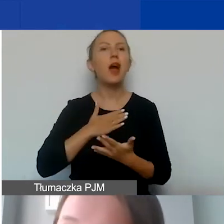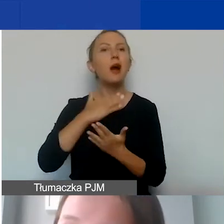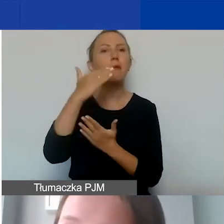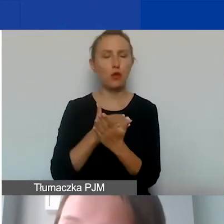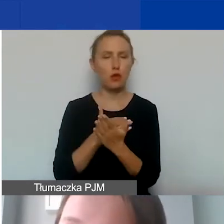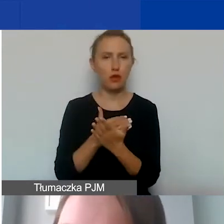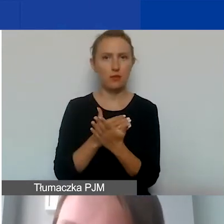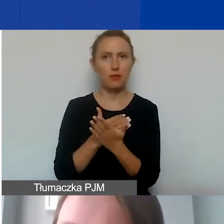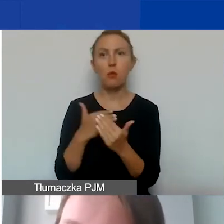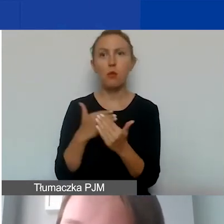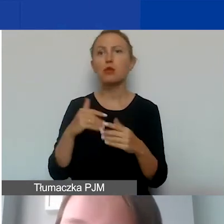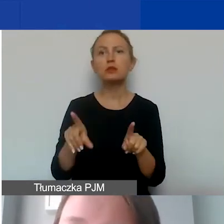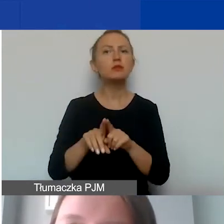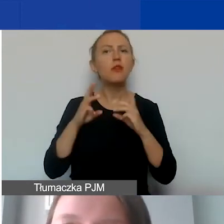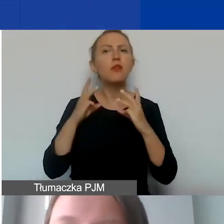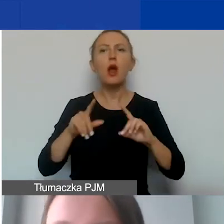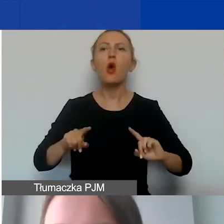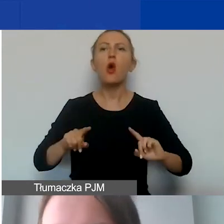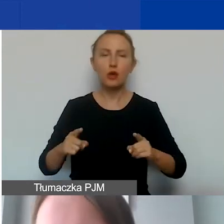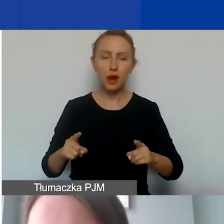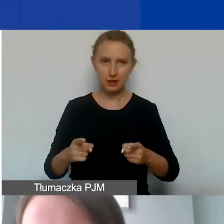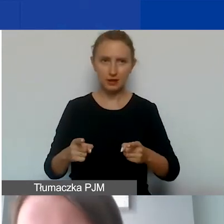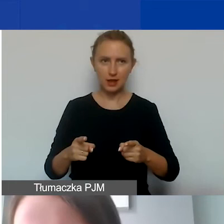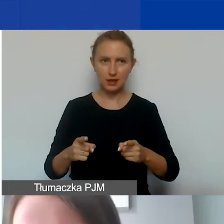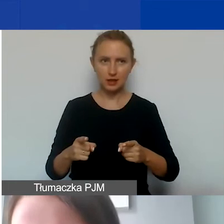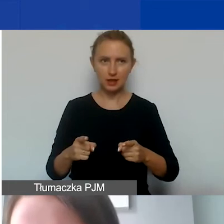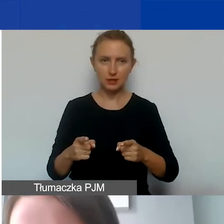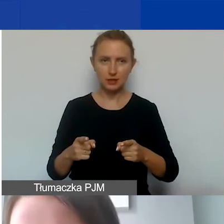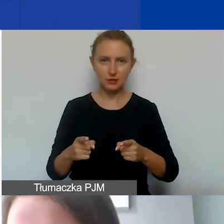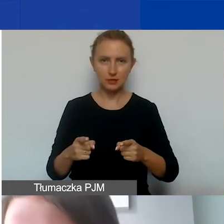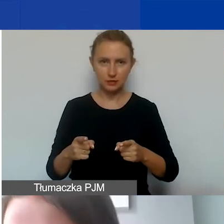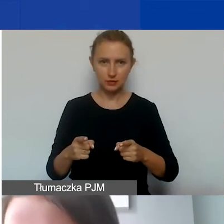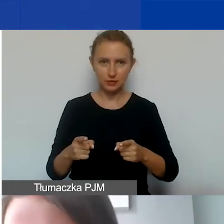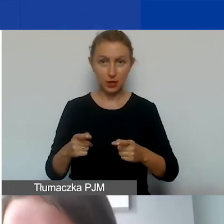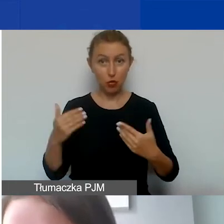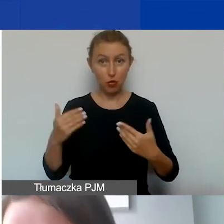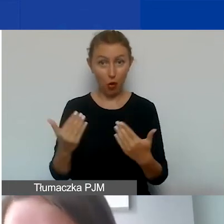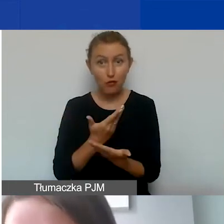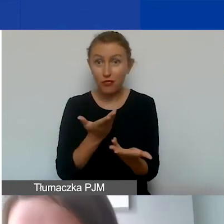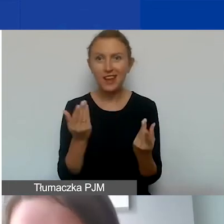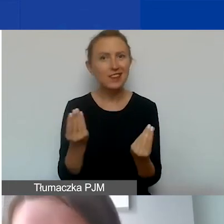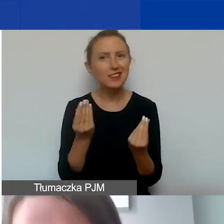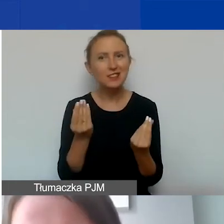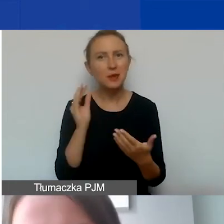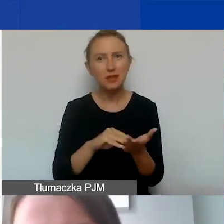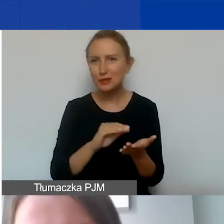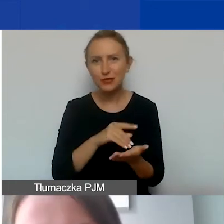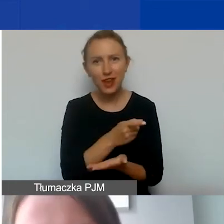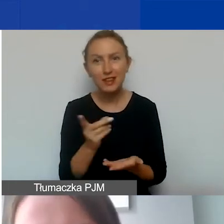To może być szczególnie ważne dla organizacji, które są nowe, młode, jeszcze bez doświadczenia.